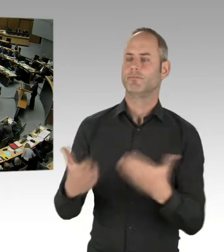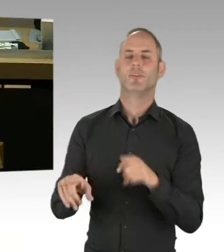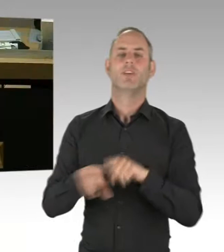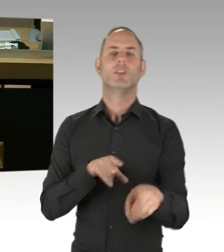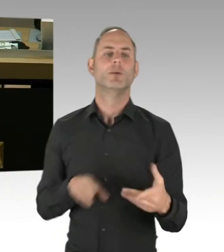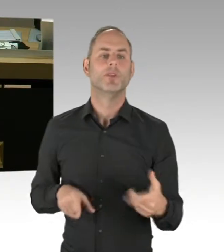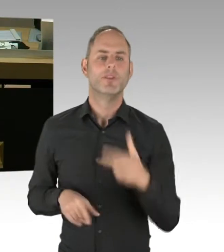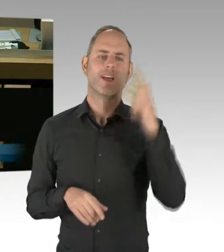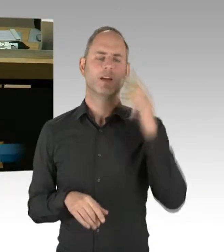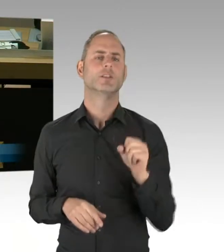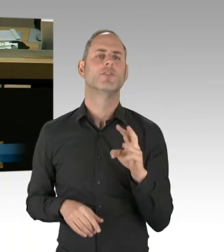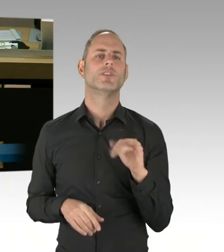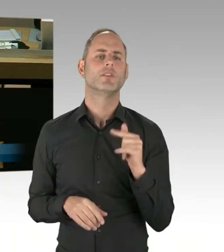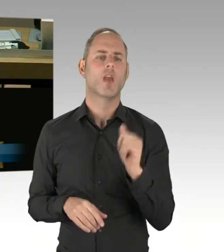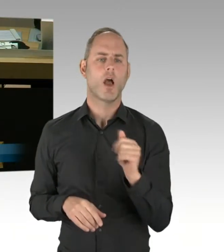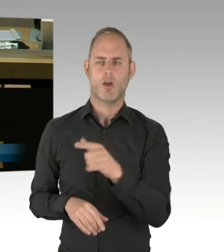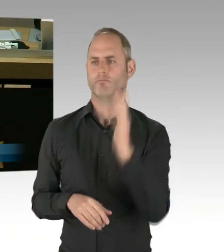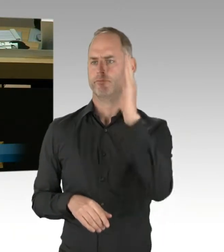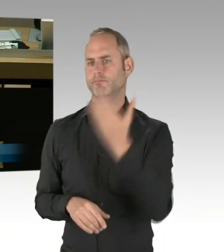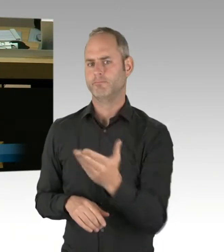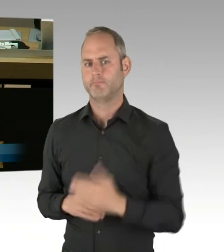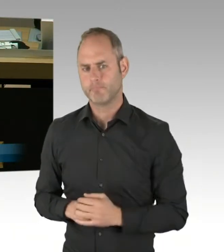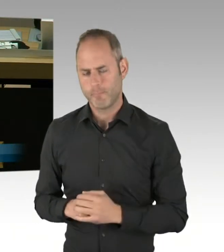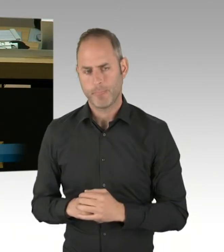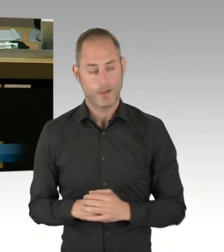ob der Senat mit mir der Auffassung ist, dass es erbärmlich wäre,